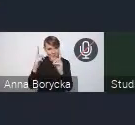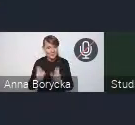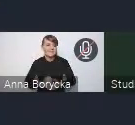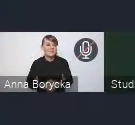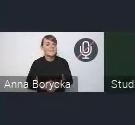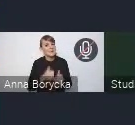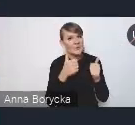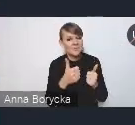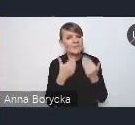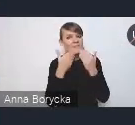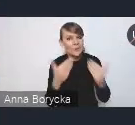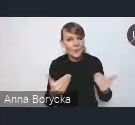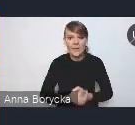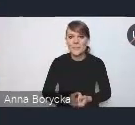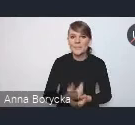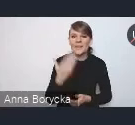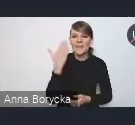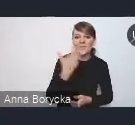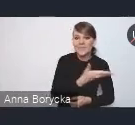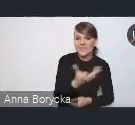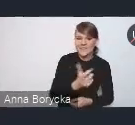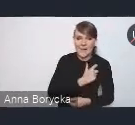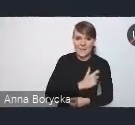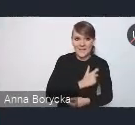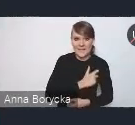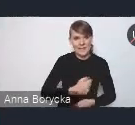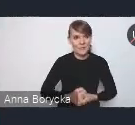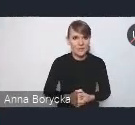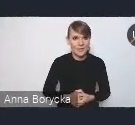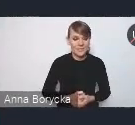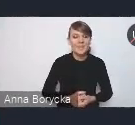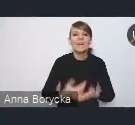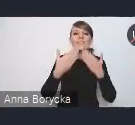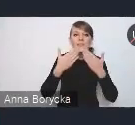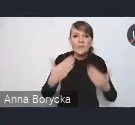Witam państwa serdecznie. Przede wszystkim dziękuję za możliwość